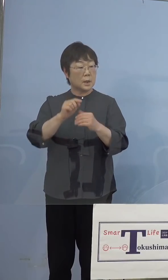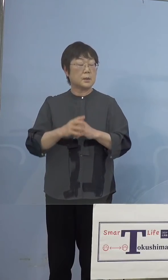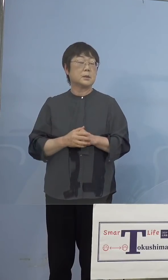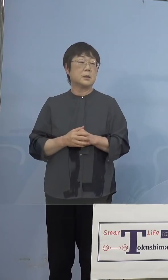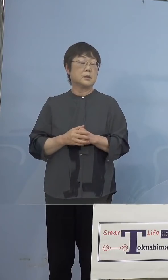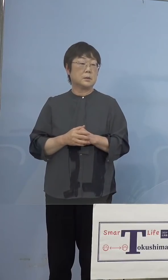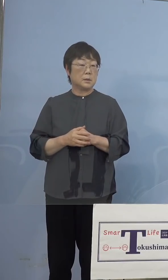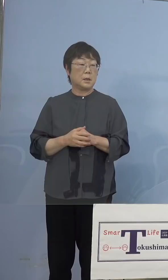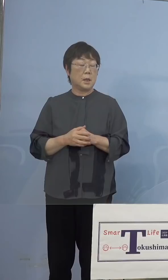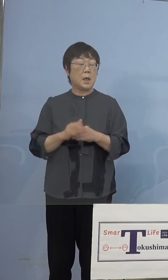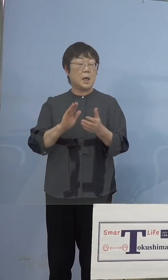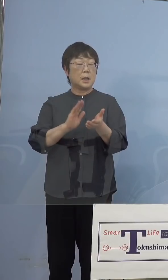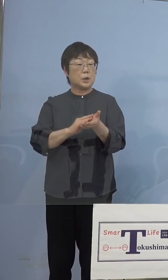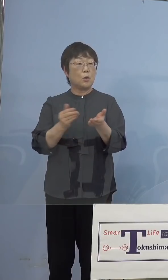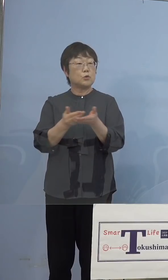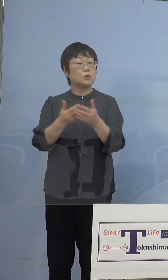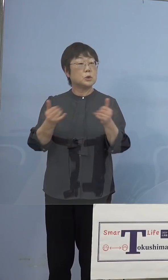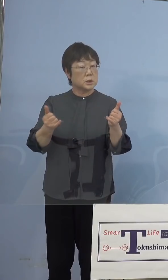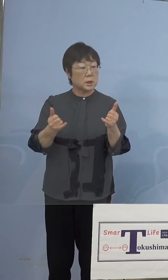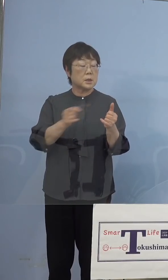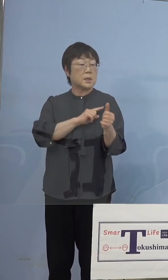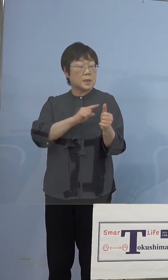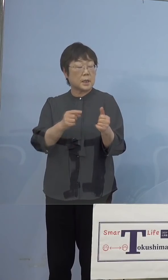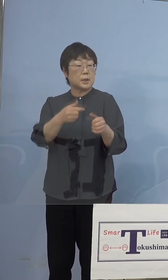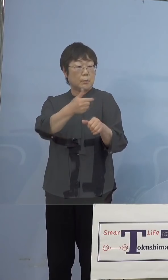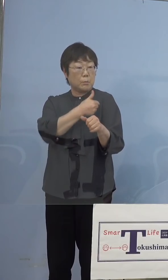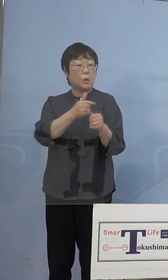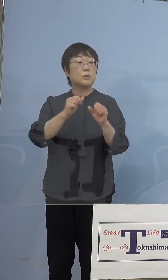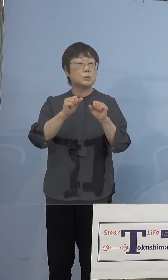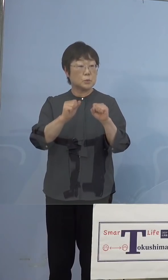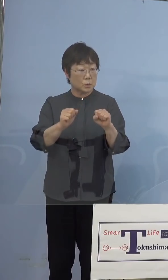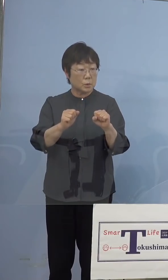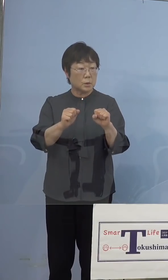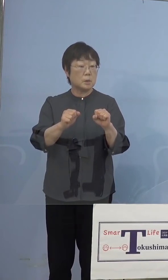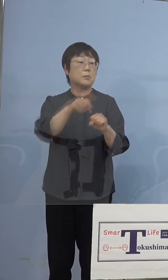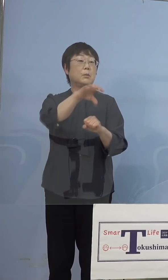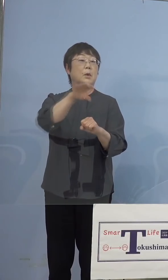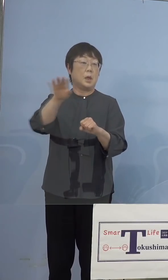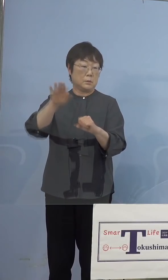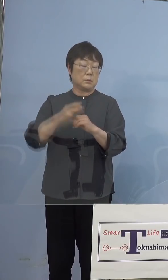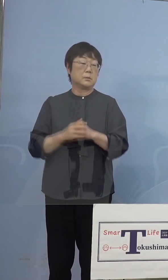医療従事者として先に打とうと こうしたところもあるし、それ以外の